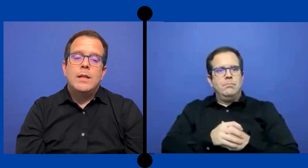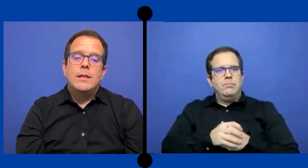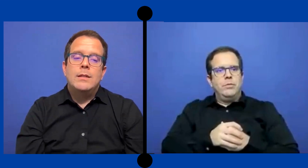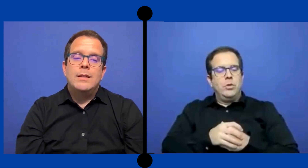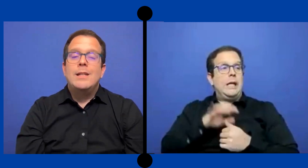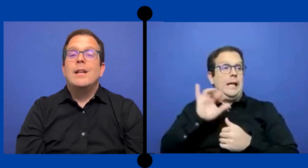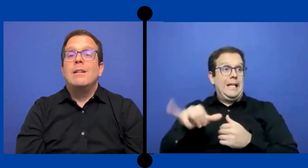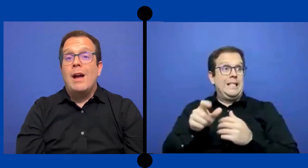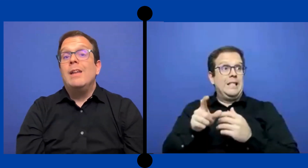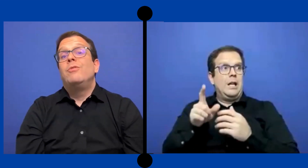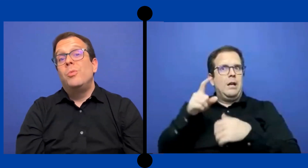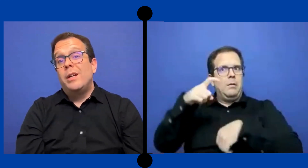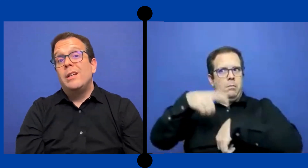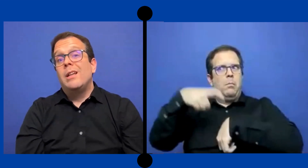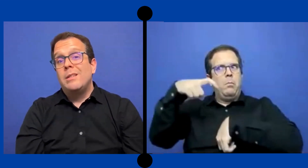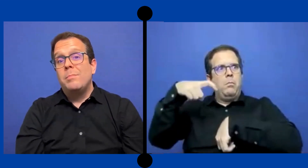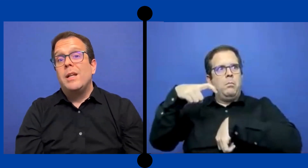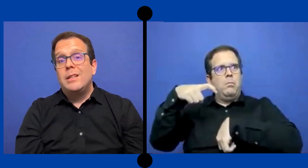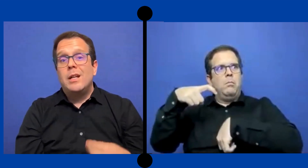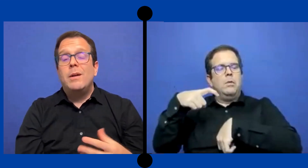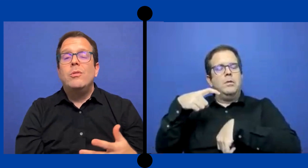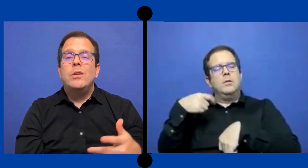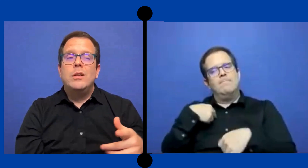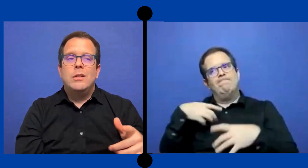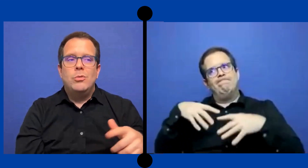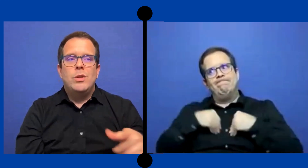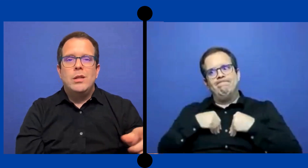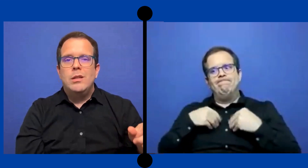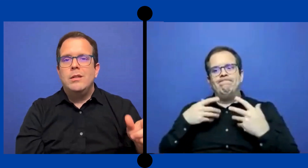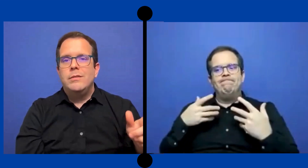se tenía... ahí tuve que aceptar trabajos de estudiantes